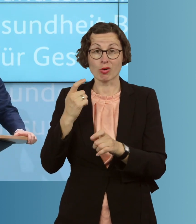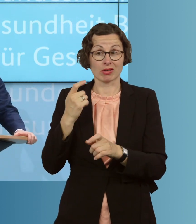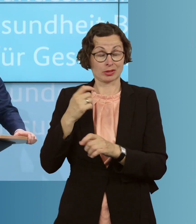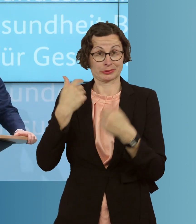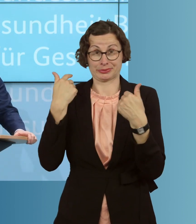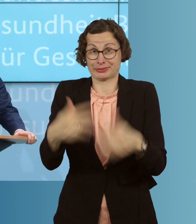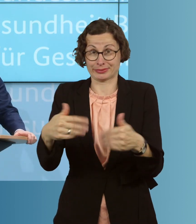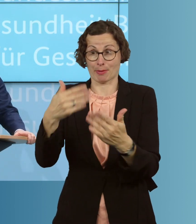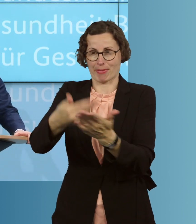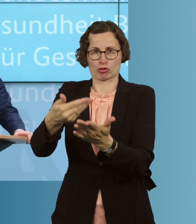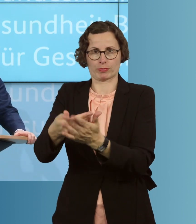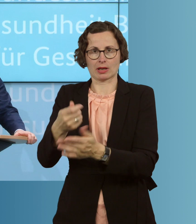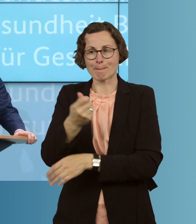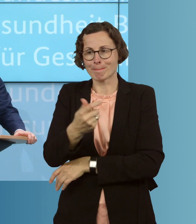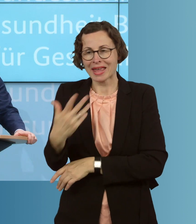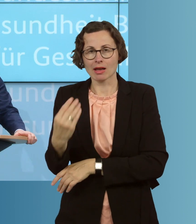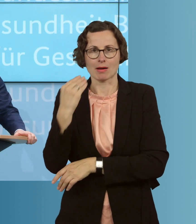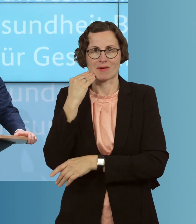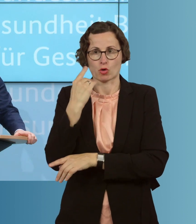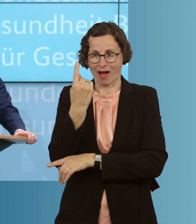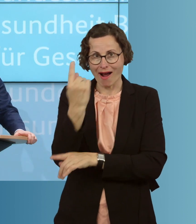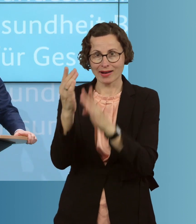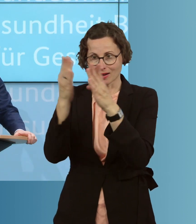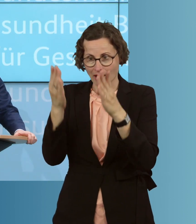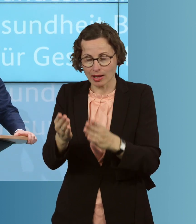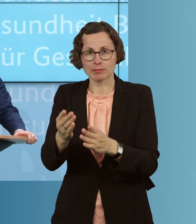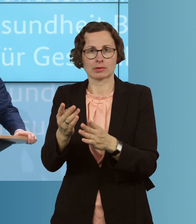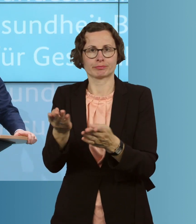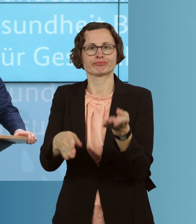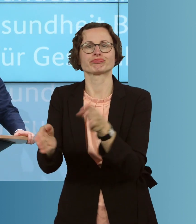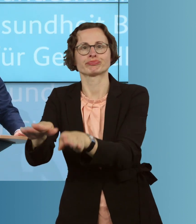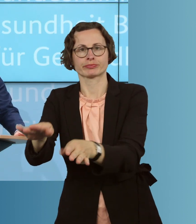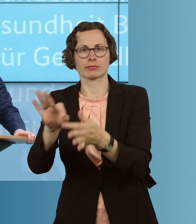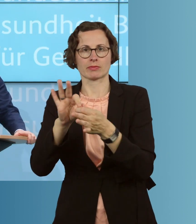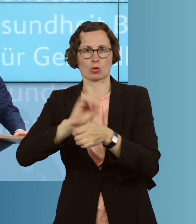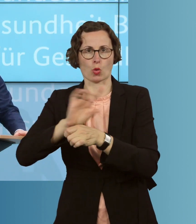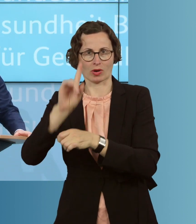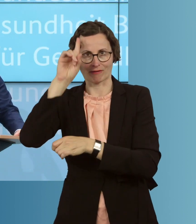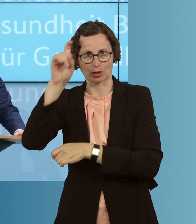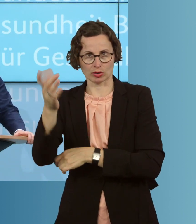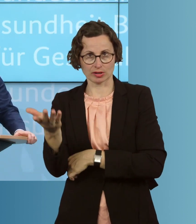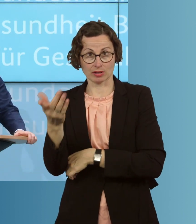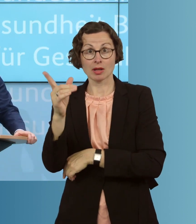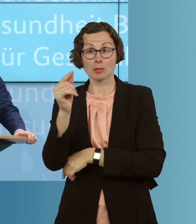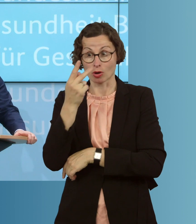wo gleich mehrere Bewohner eines Heimes an dem Coronavirus gestorben sind. Und wir sehen eben, dass dieses Virus dort auch in der vollen Härte zuschlägt,